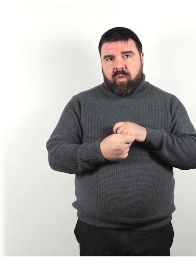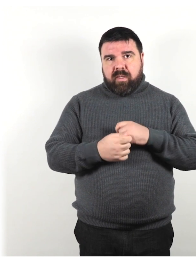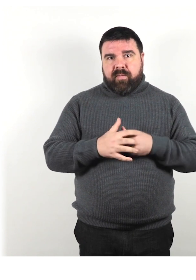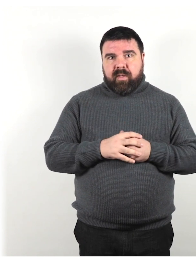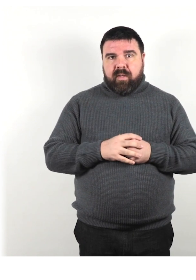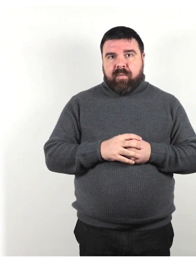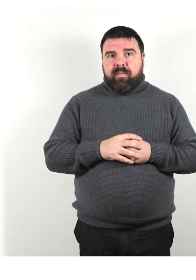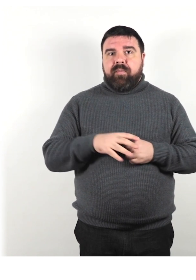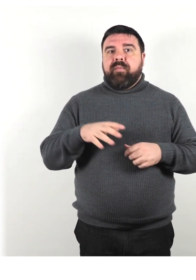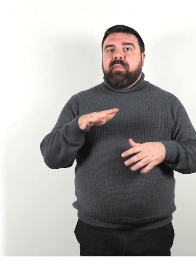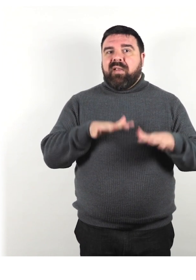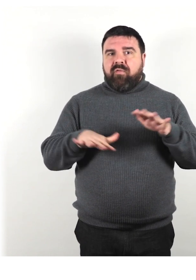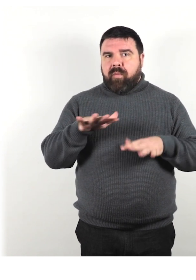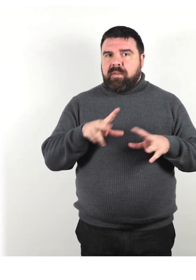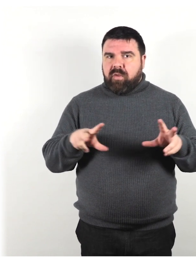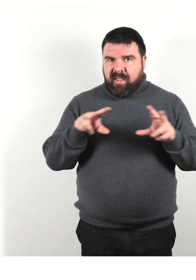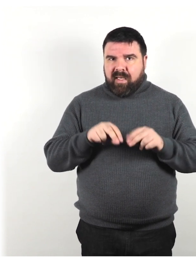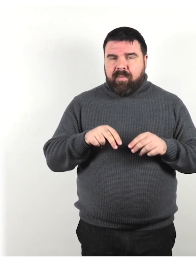ripeti le informazioni usando parole diverse;